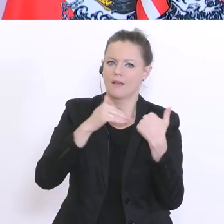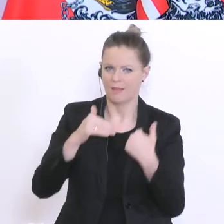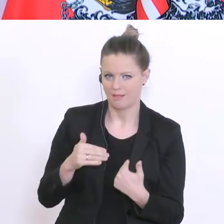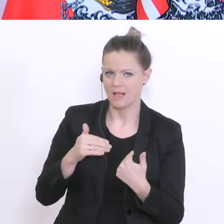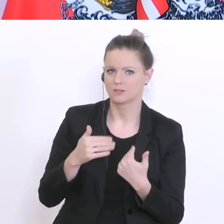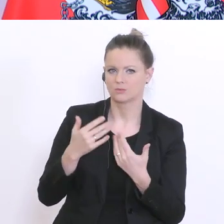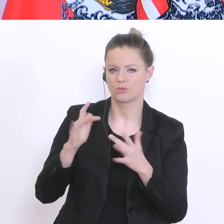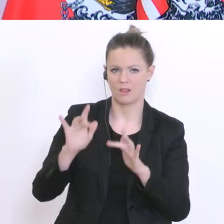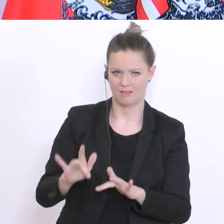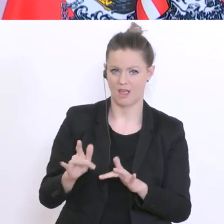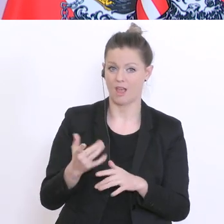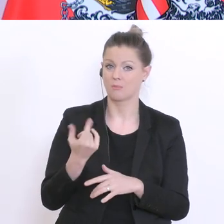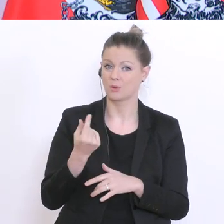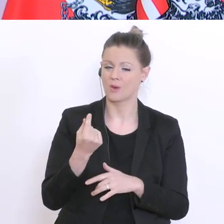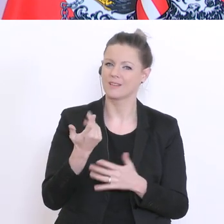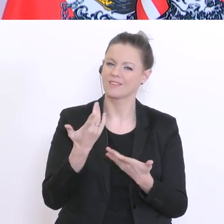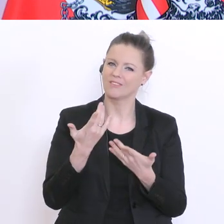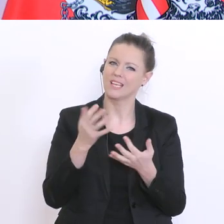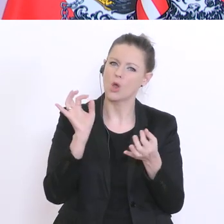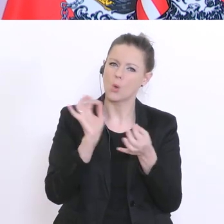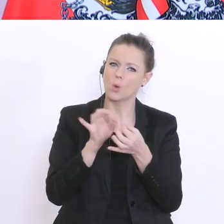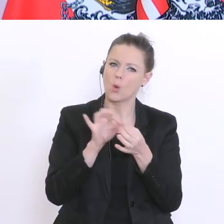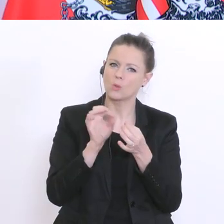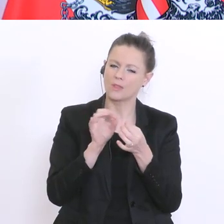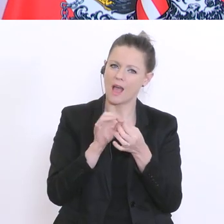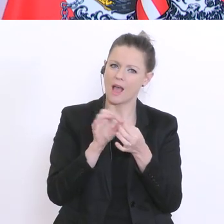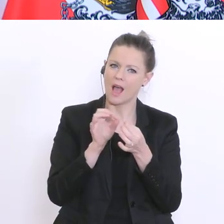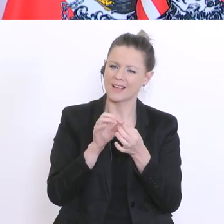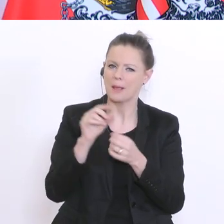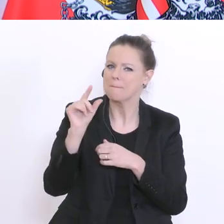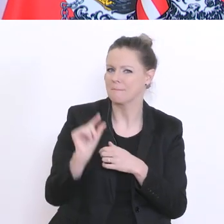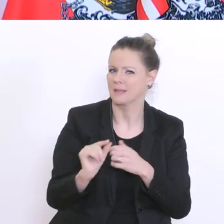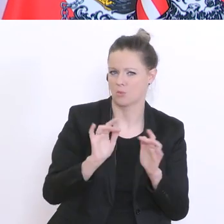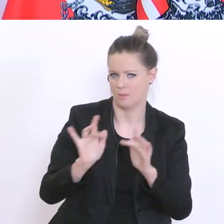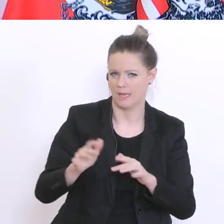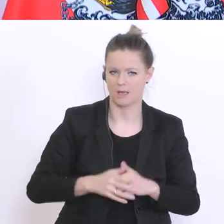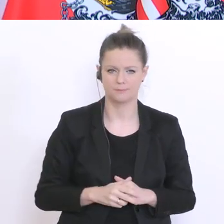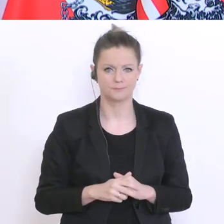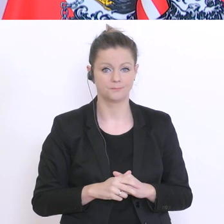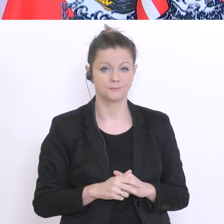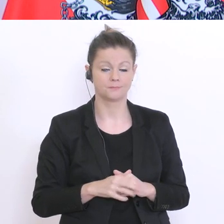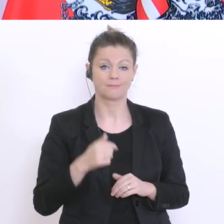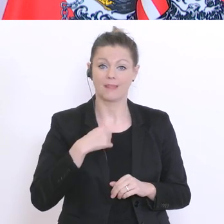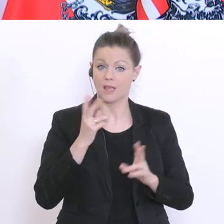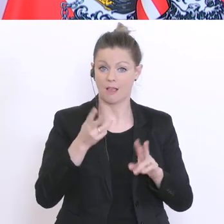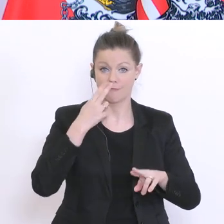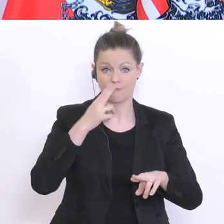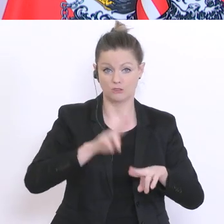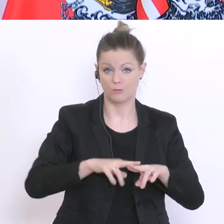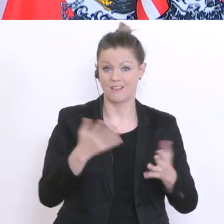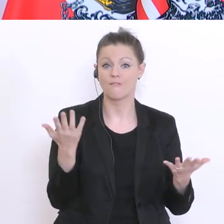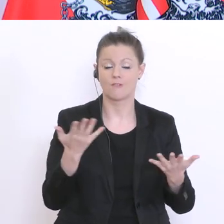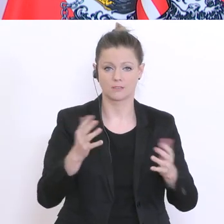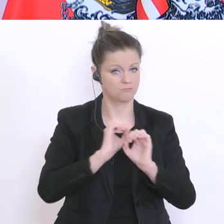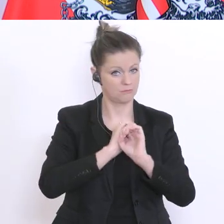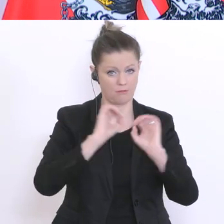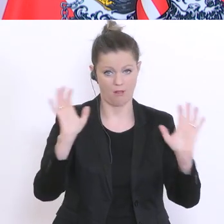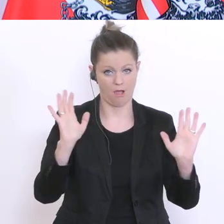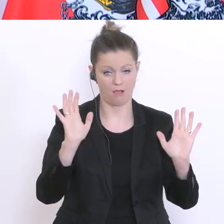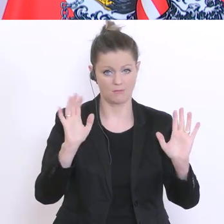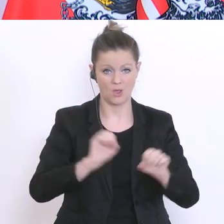auch die Kontaktintensität ein Minimum beträgt. Was ich versprechen ist klar: das Corona-Semester